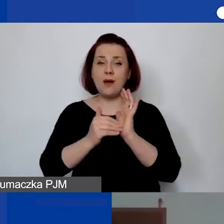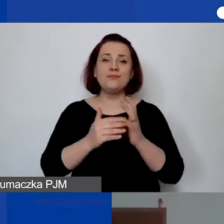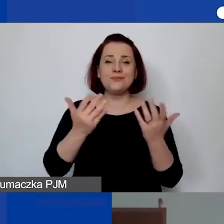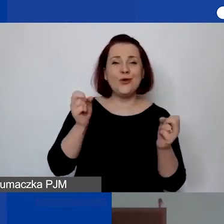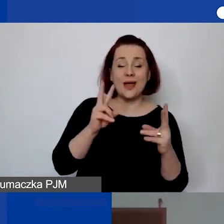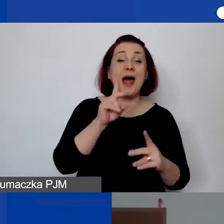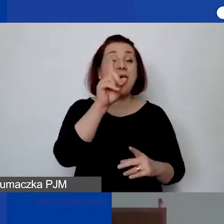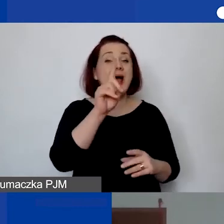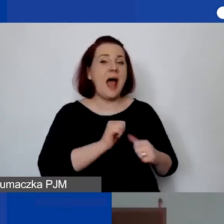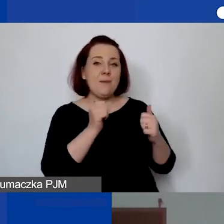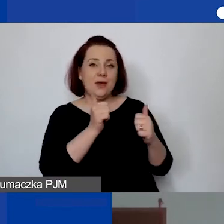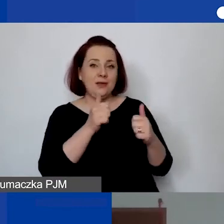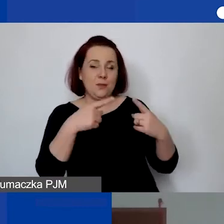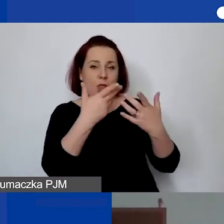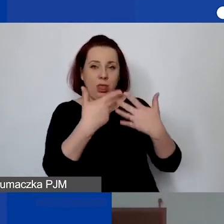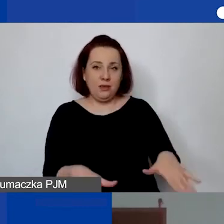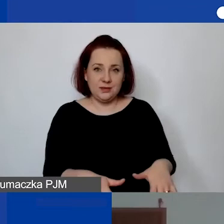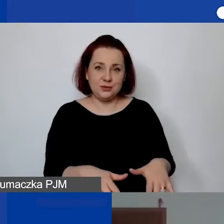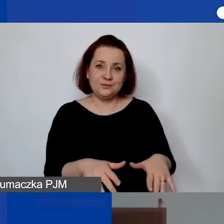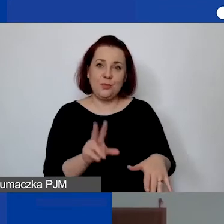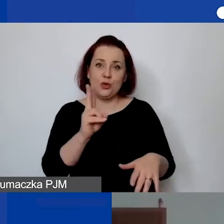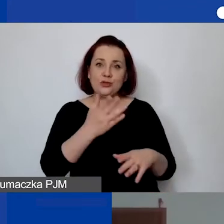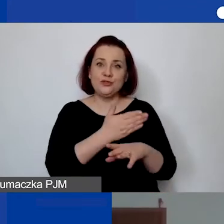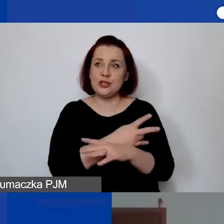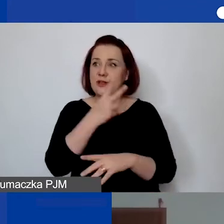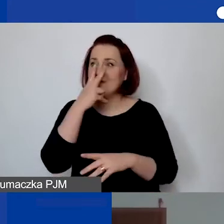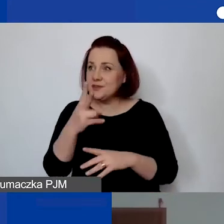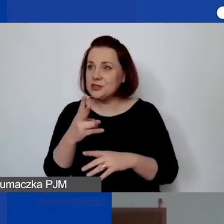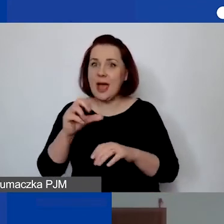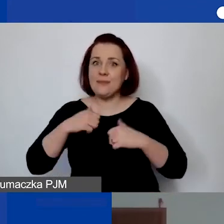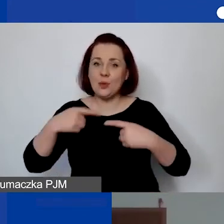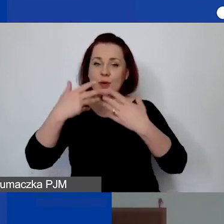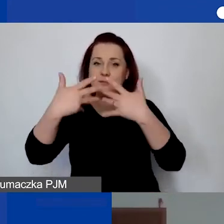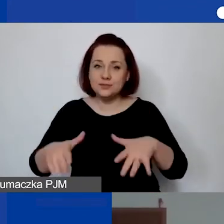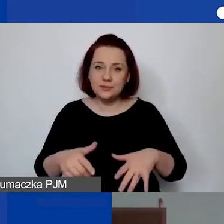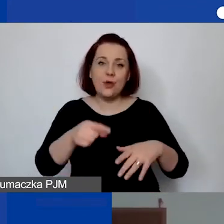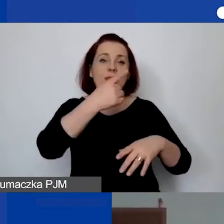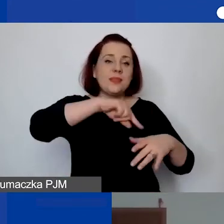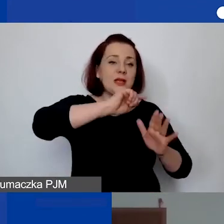Jeżeli ktoś wcześniej to zobaczył, żeby to nie umknęło, to na pewno pod naszym nagraniem, spotkaniem i prezentacją